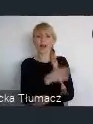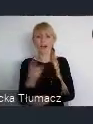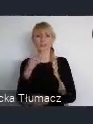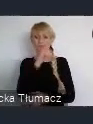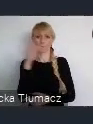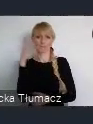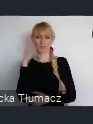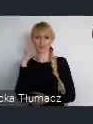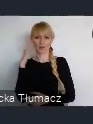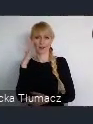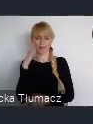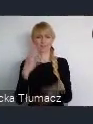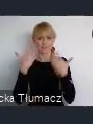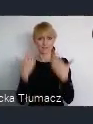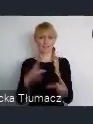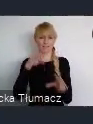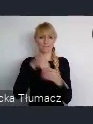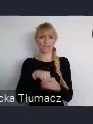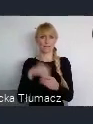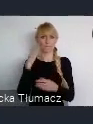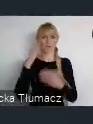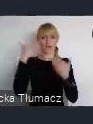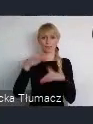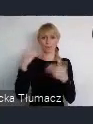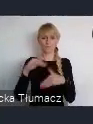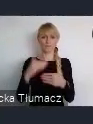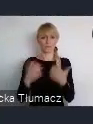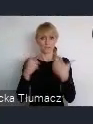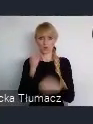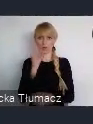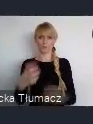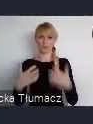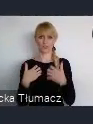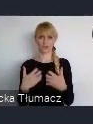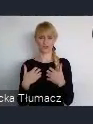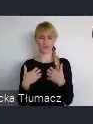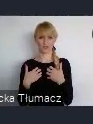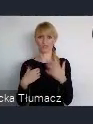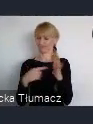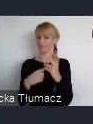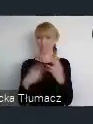A więc oczywiście jako jedni z pierwszych, stworzyliśmy budżet obywatelski,